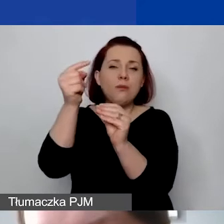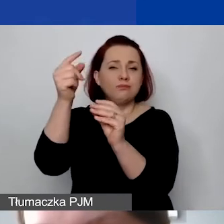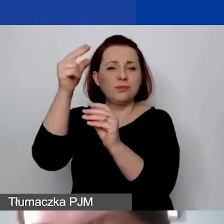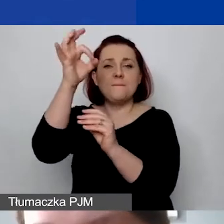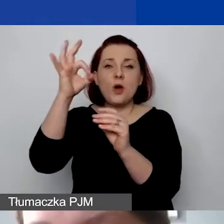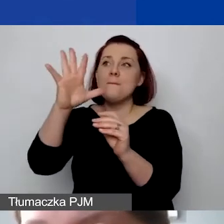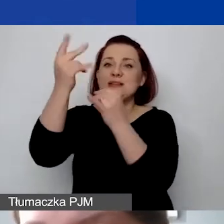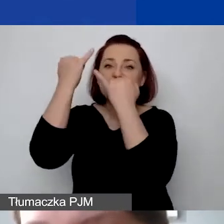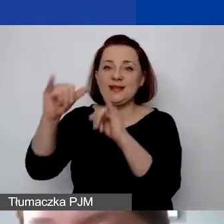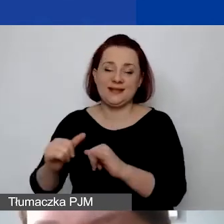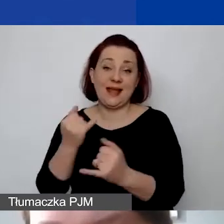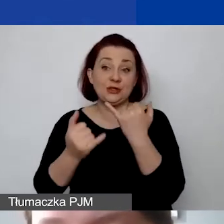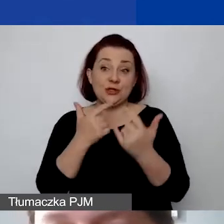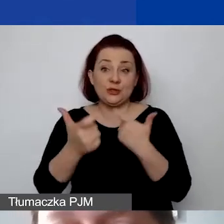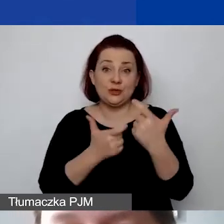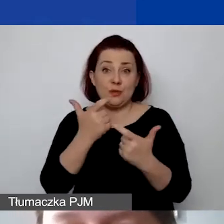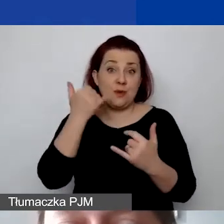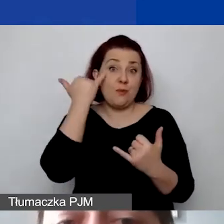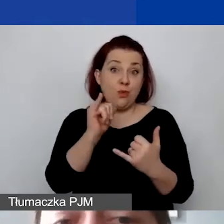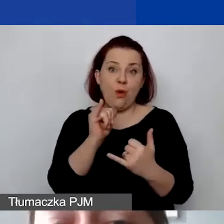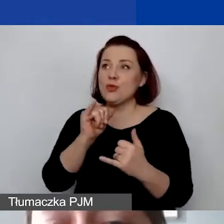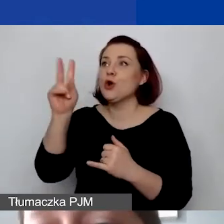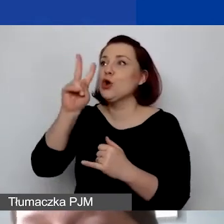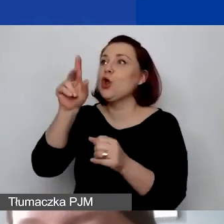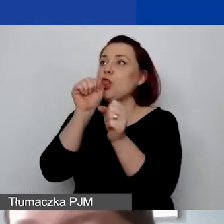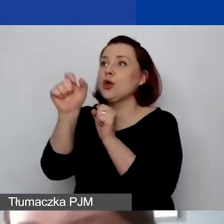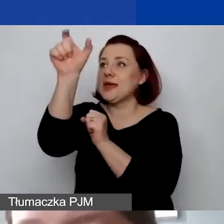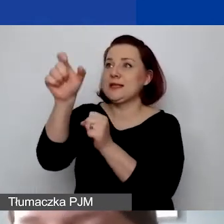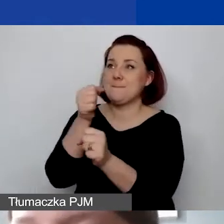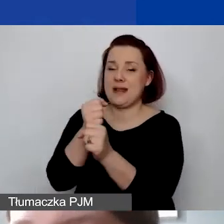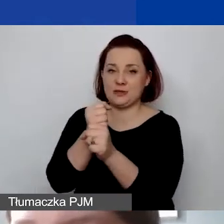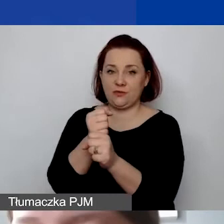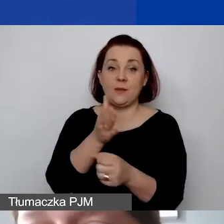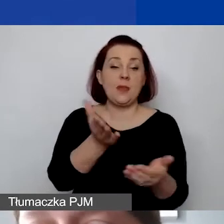jeżeli popełnimy błąd w definicji personelu. Potem czy stawkę ryczałtową podaliśmy w budżecie?